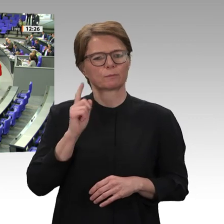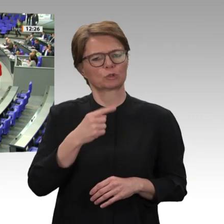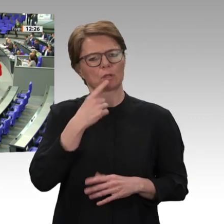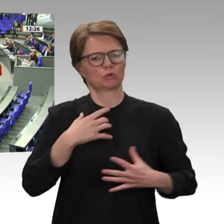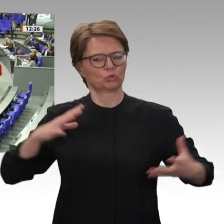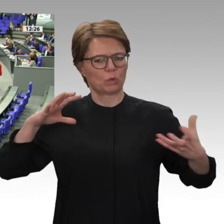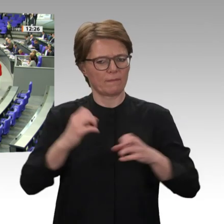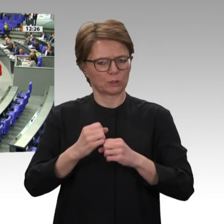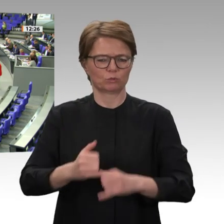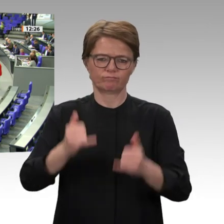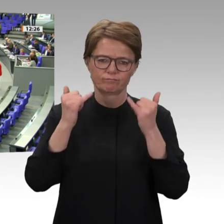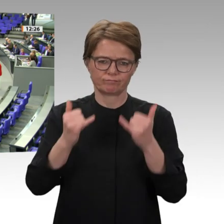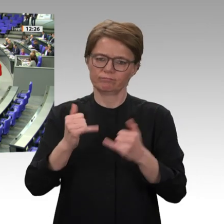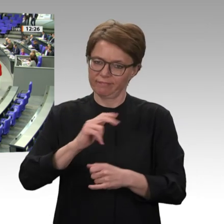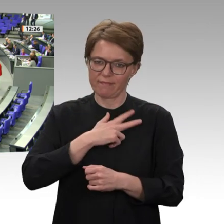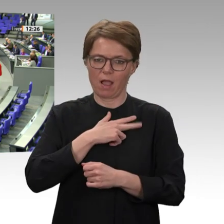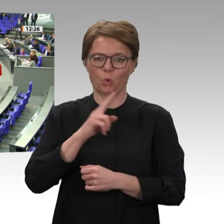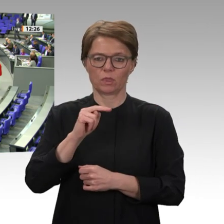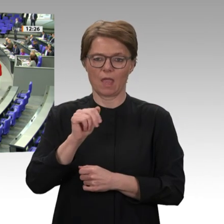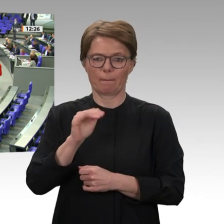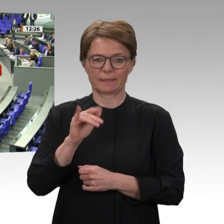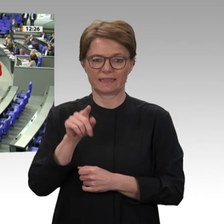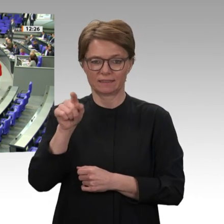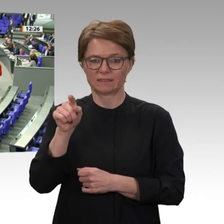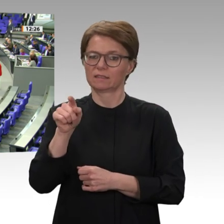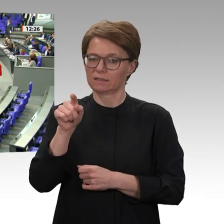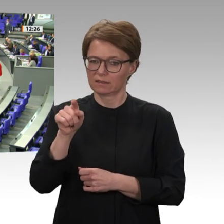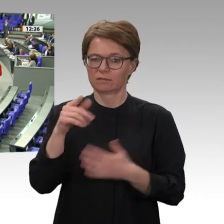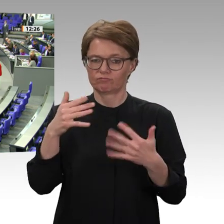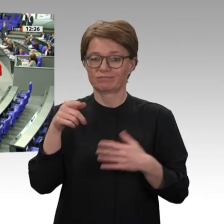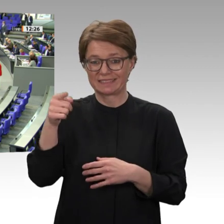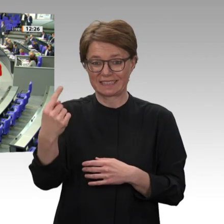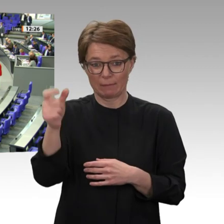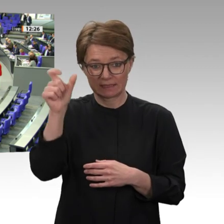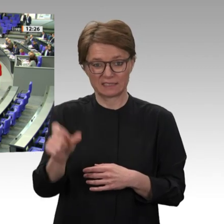Einsätzen der deutschen Bundeswehr. In ihrer Wirkung ist die deutsche Präsenz